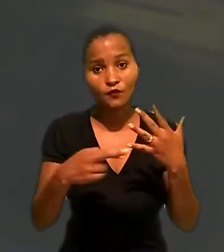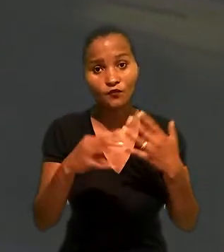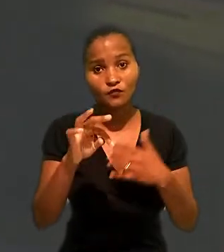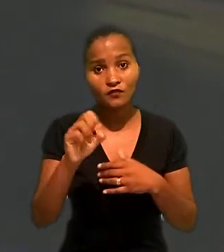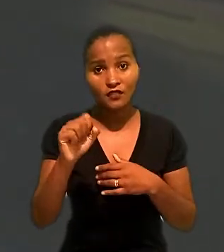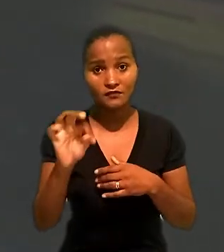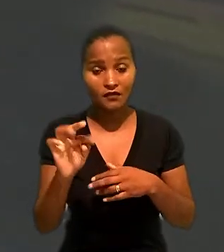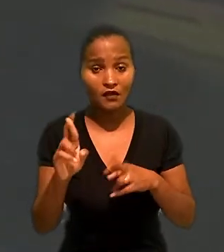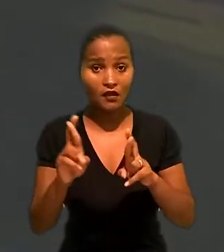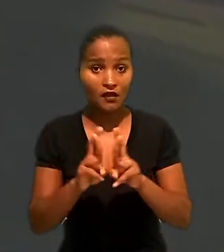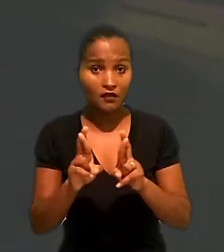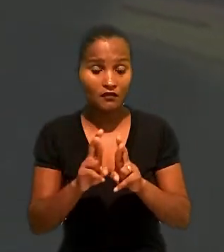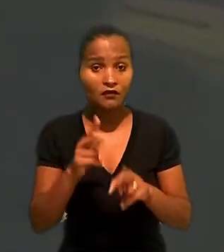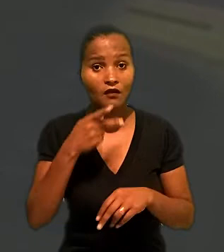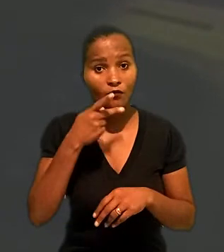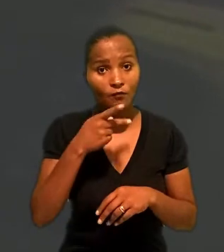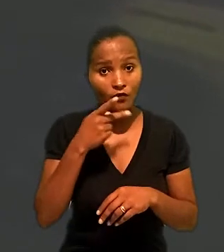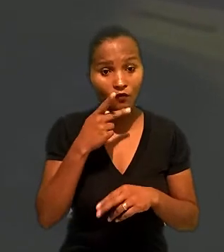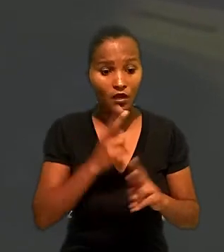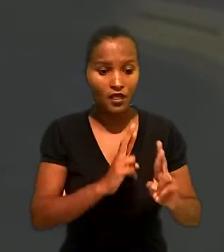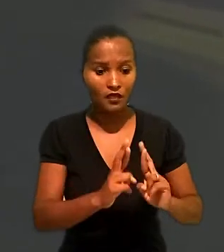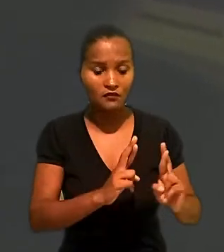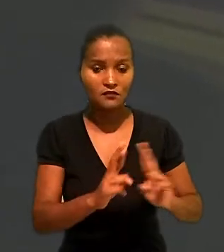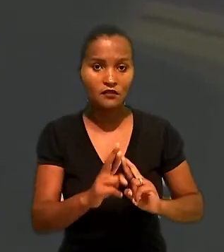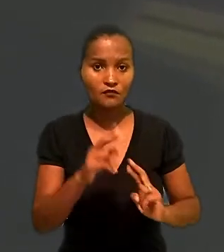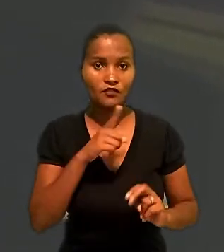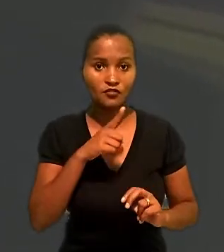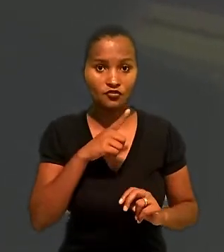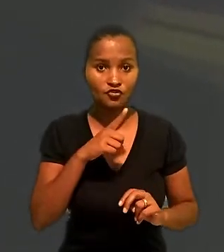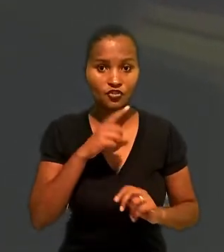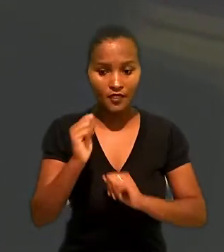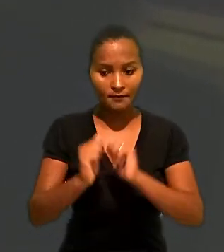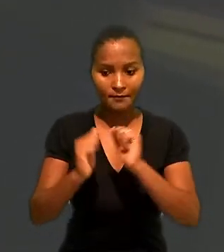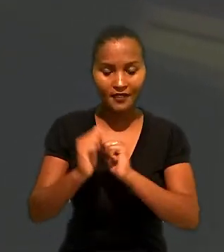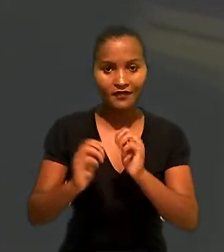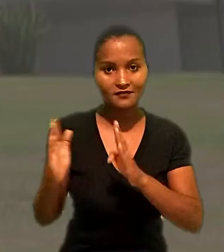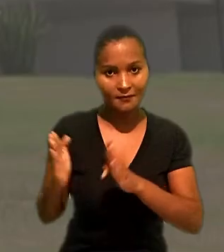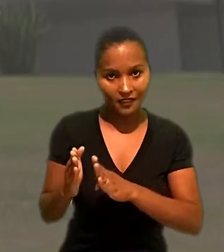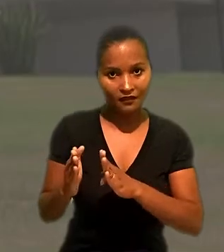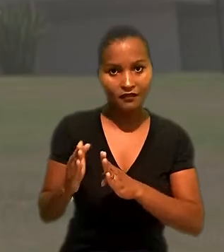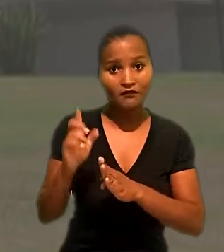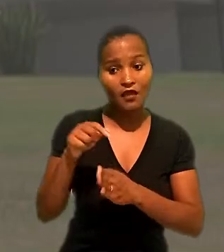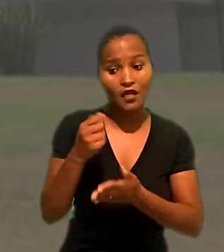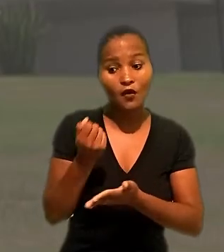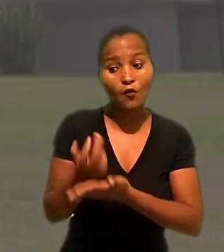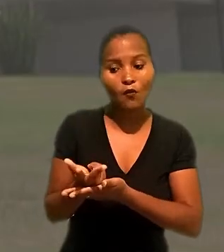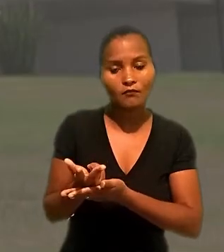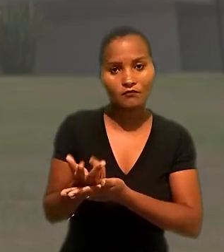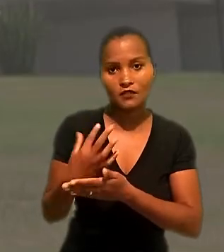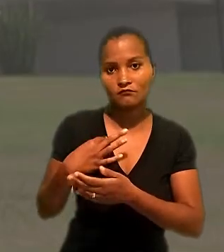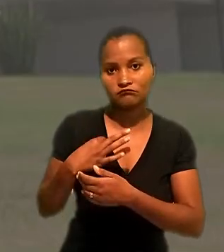ao TST, a Renner argumentou que a relação mantida com a microempresa era de compra de mercadorias,